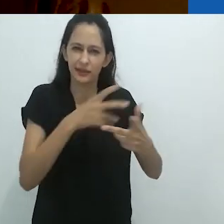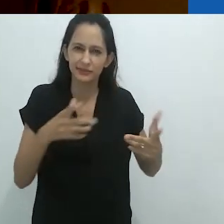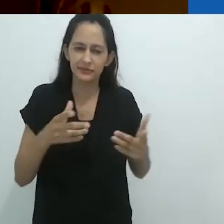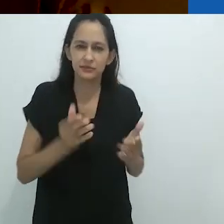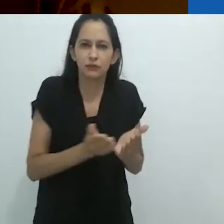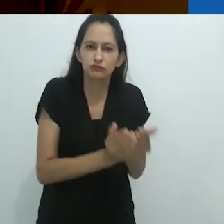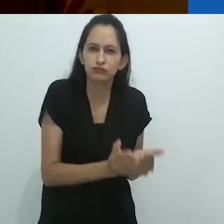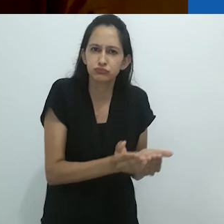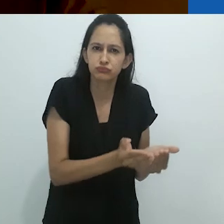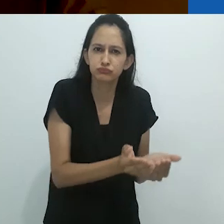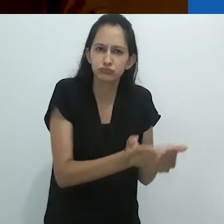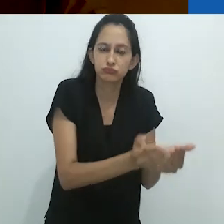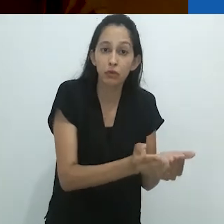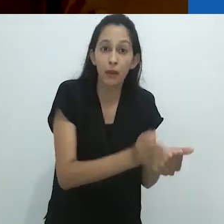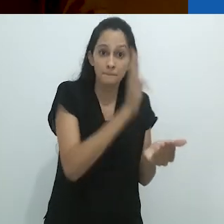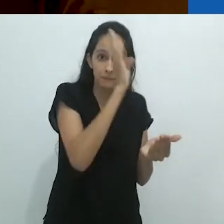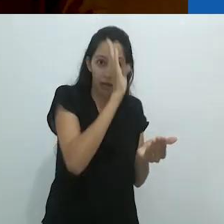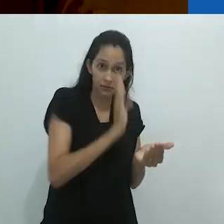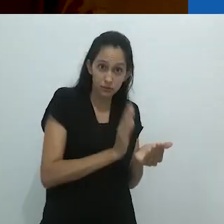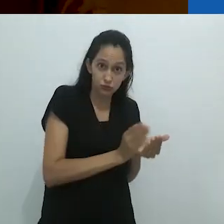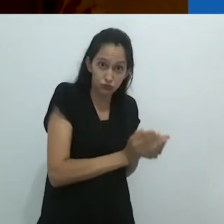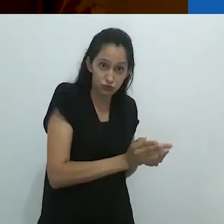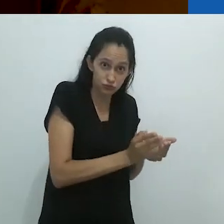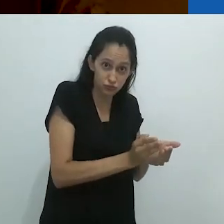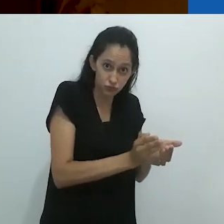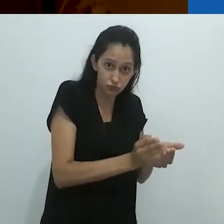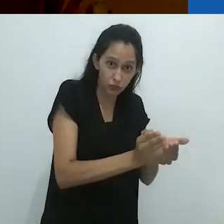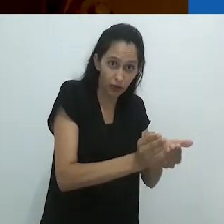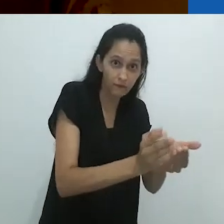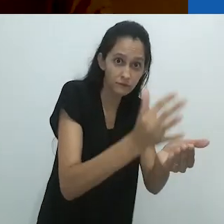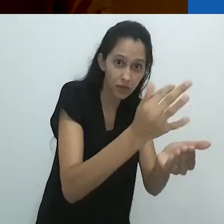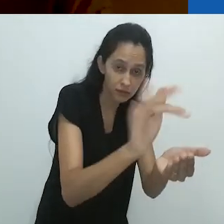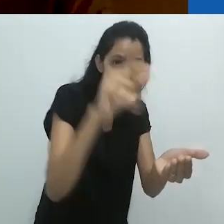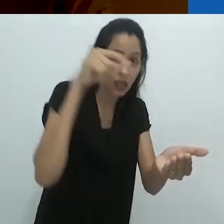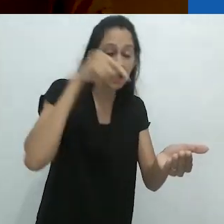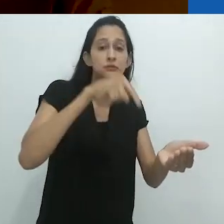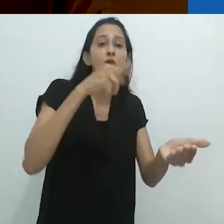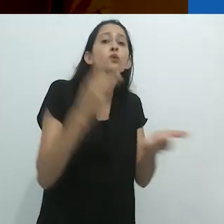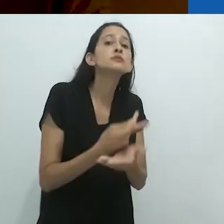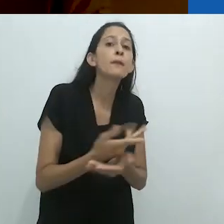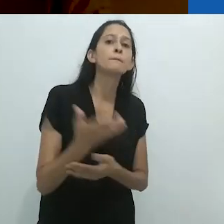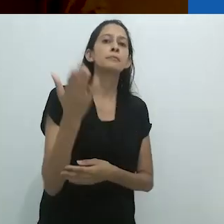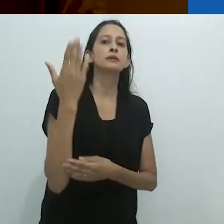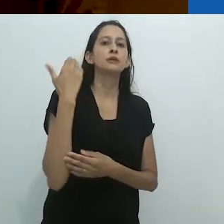em um cargueiro do Brasil à França antes da 2ª Guerra.